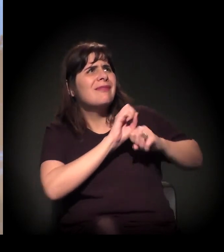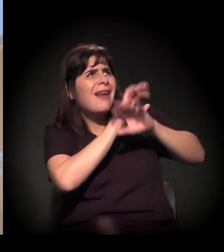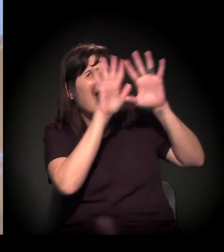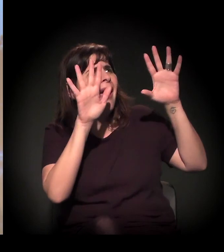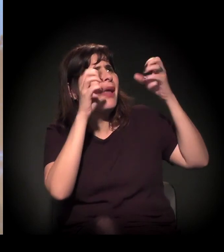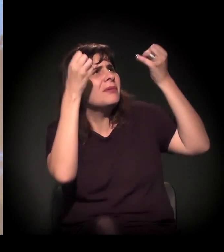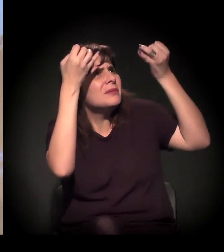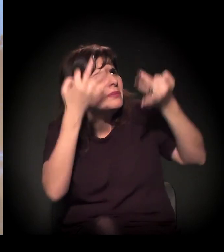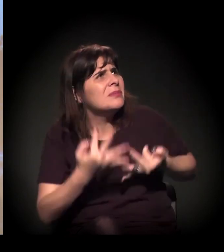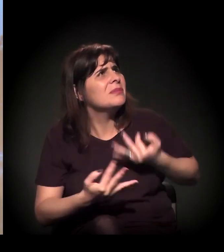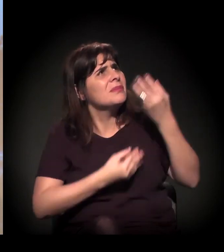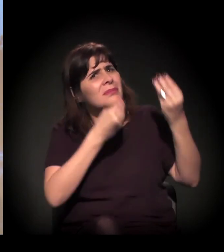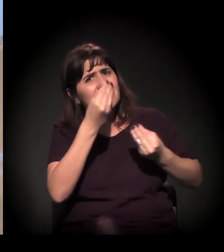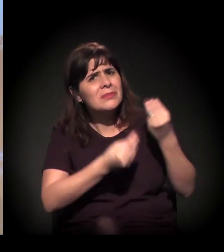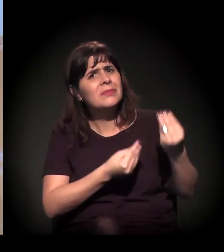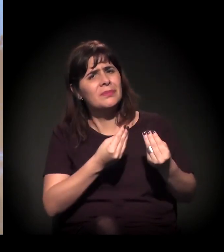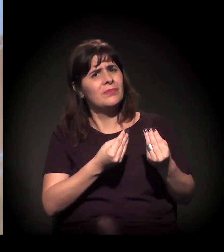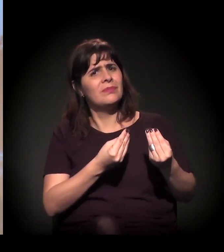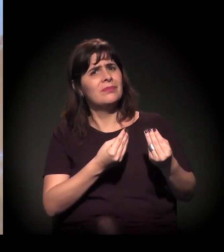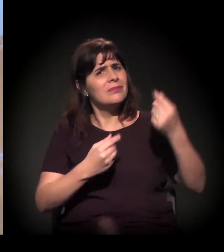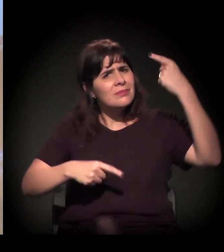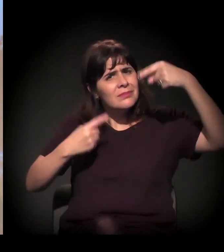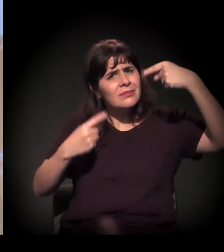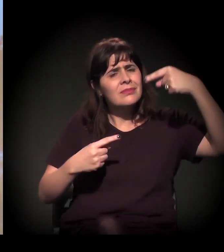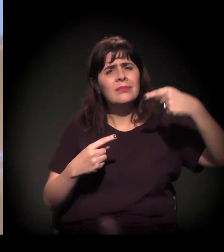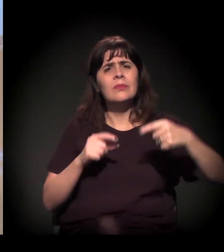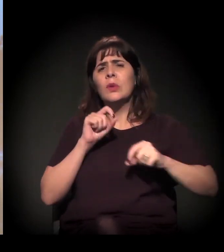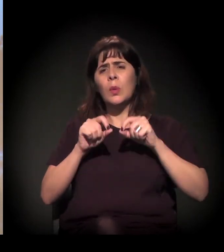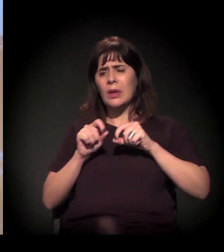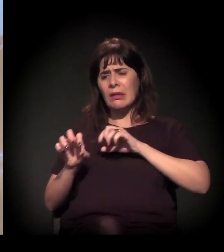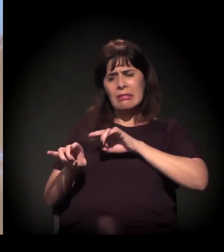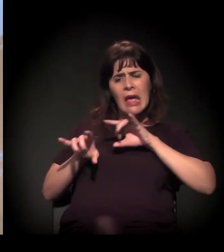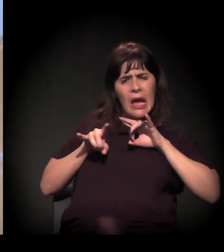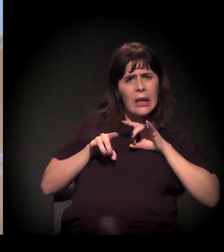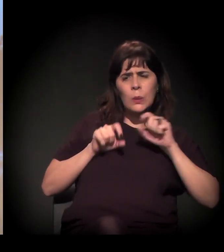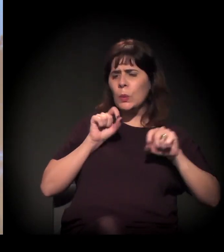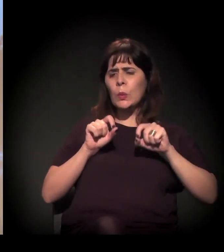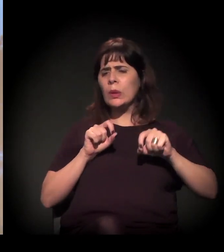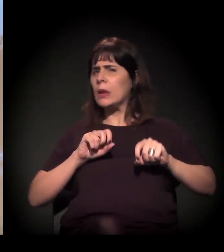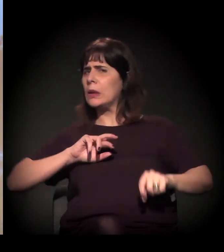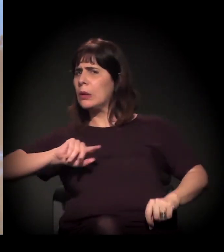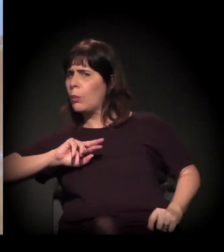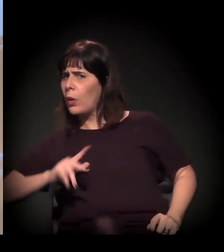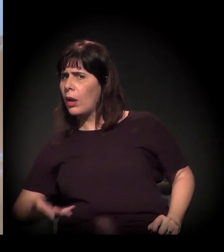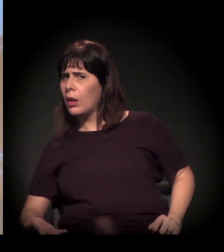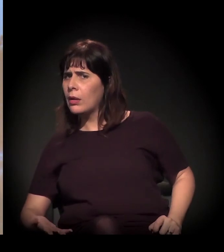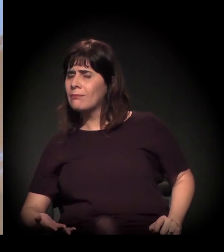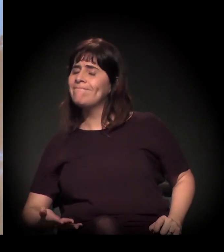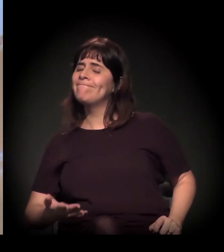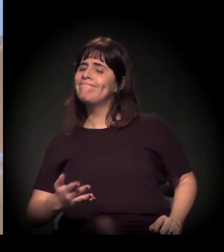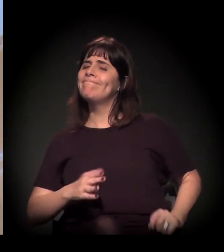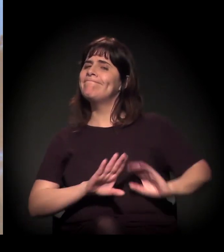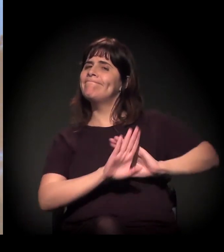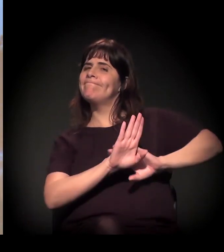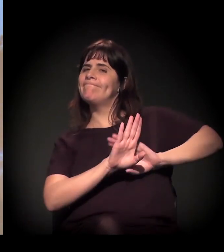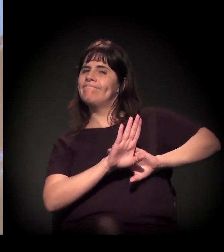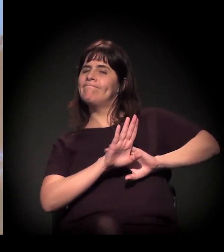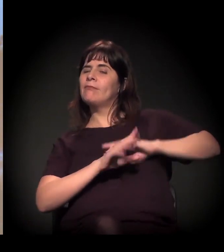Acho que tirar essa questão de o que é técnico, o que não é. Acho que tudo, no final, é um tanto político.